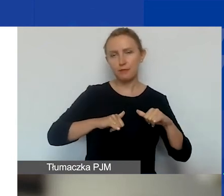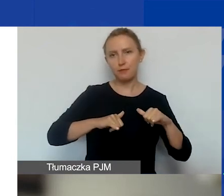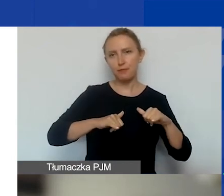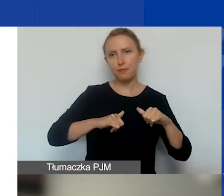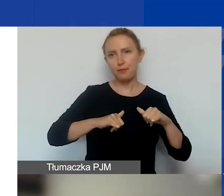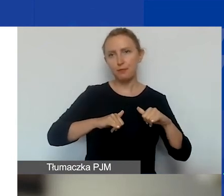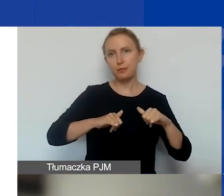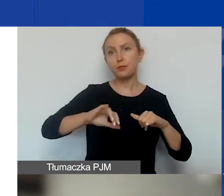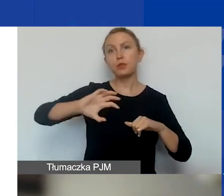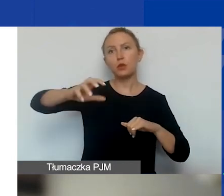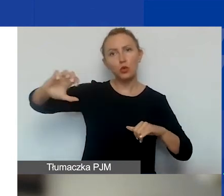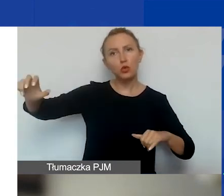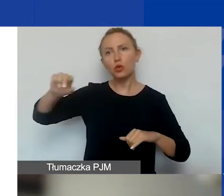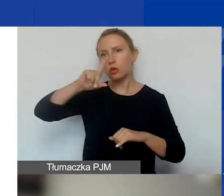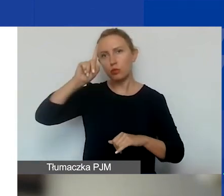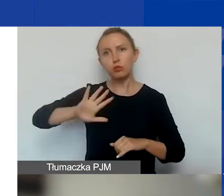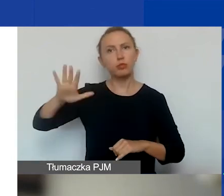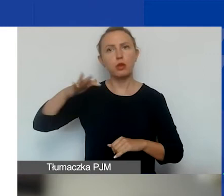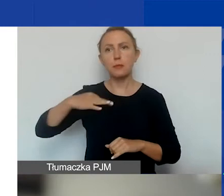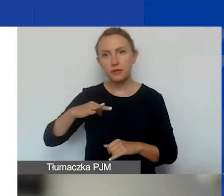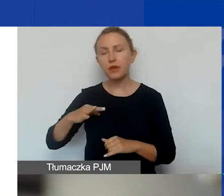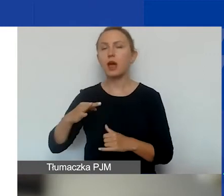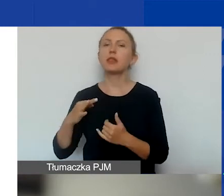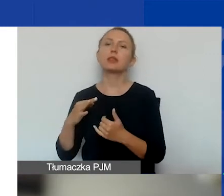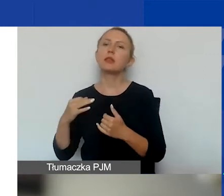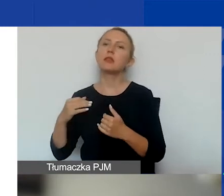podmioty publiczne i prywatne, niekomercyjne, komercyjne,